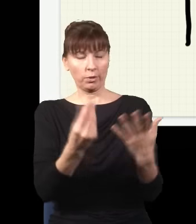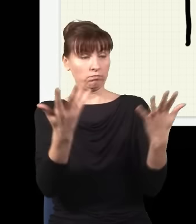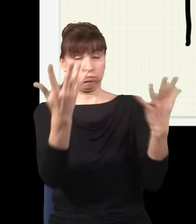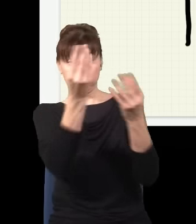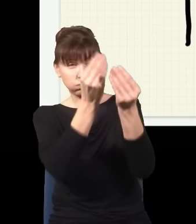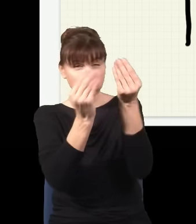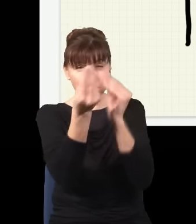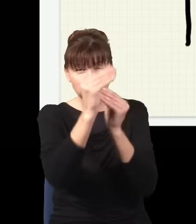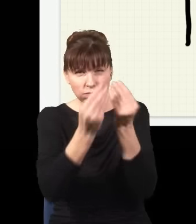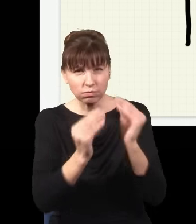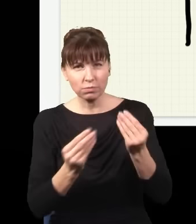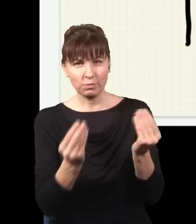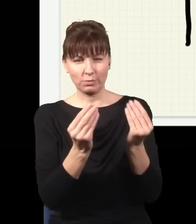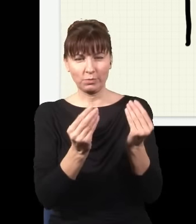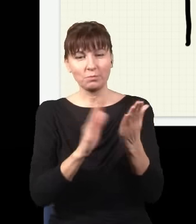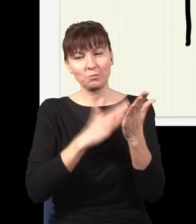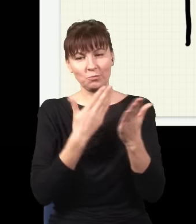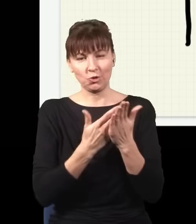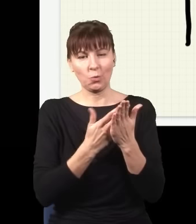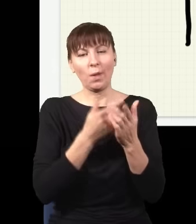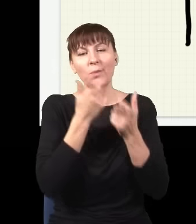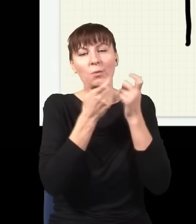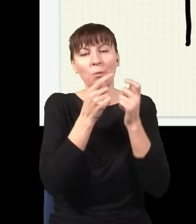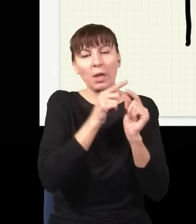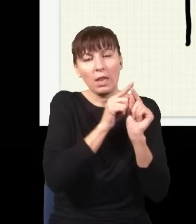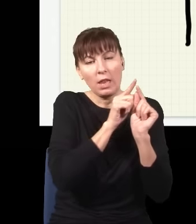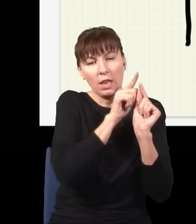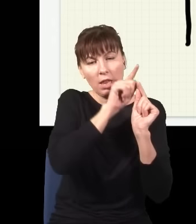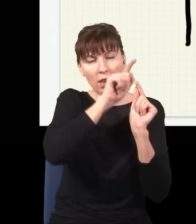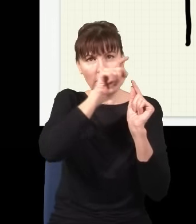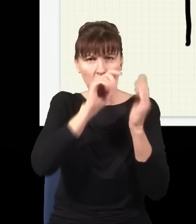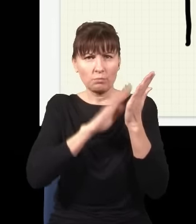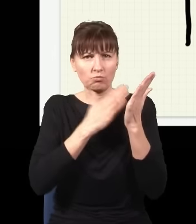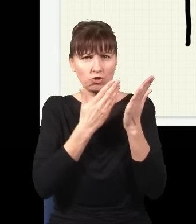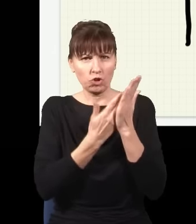która tutaj mogłaby się pojawić, to jest np. taka droga – leci sobie foton tędy, potem skręca,